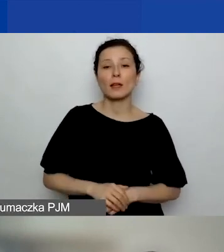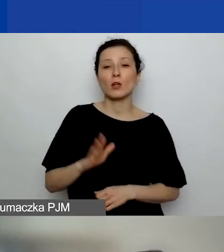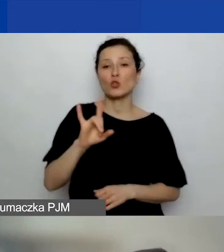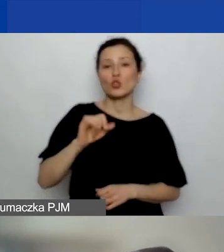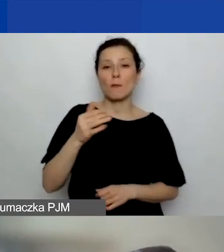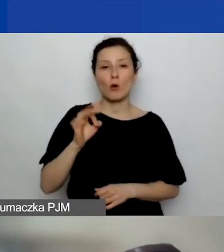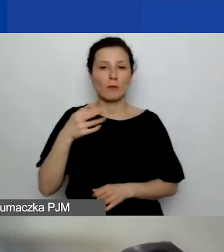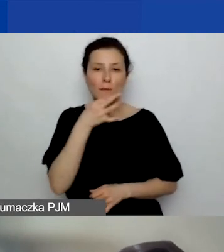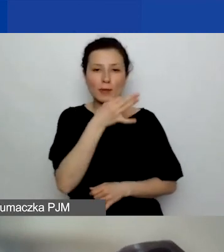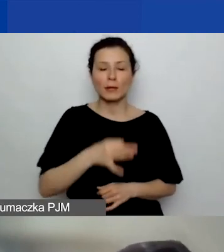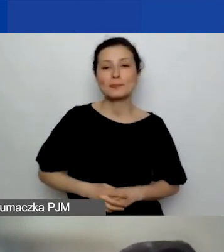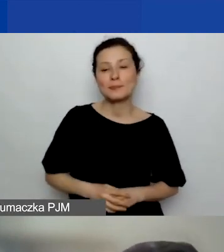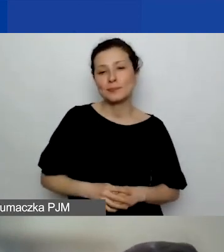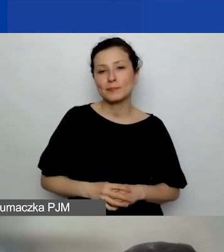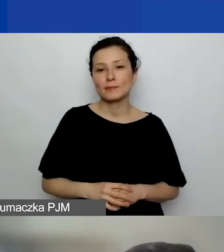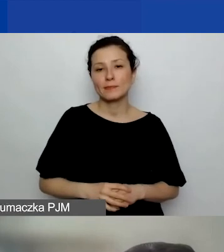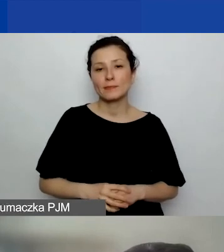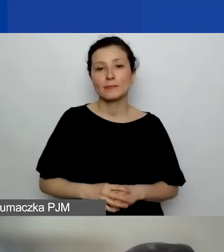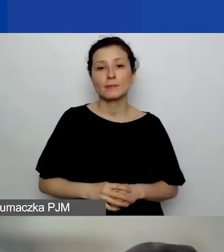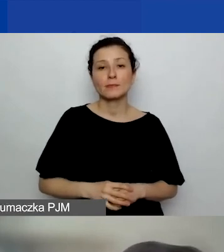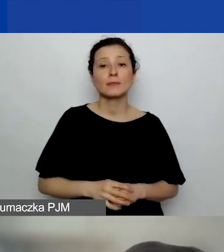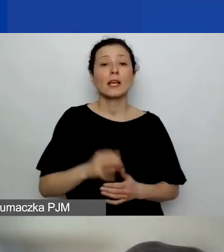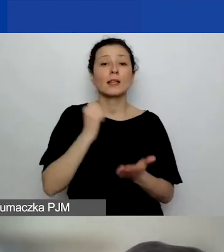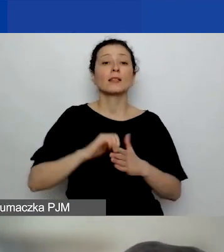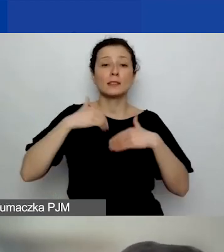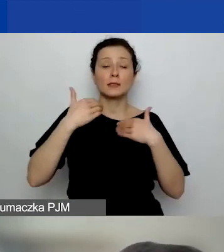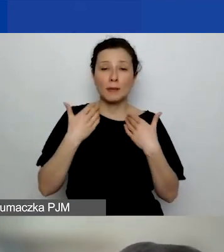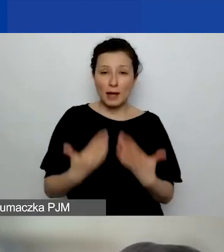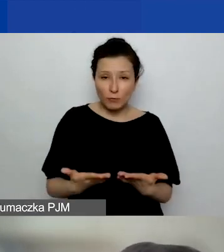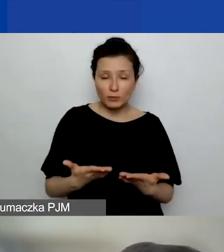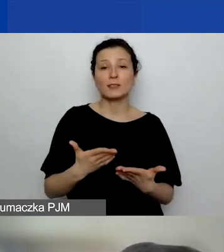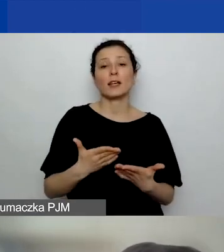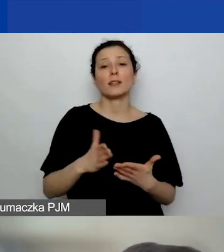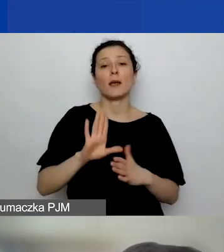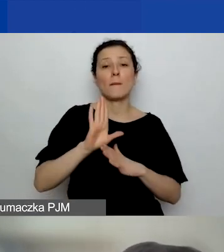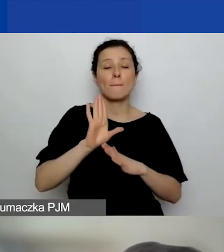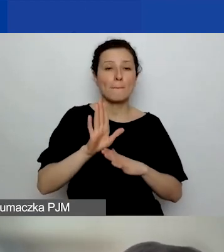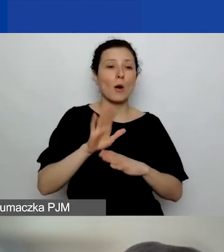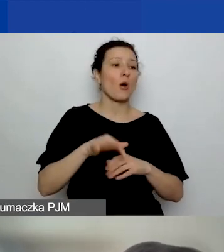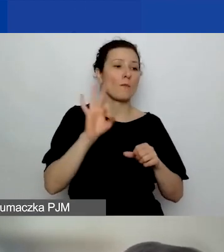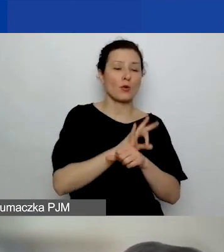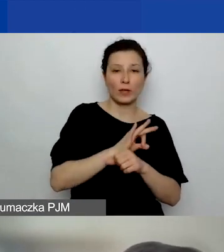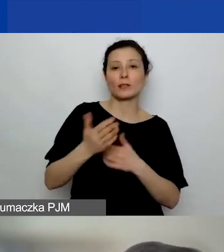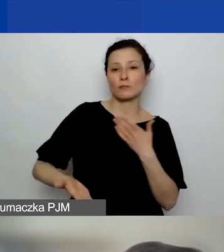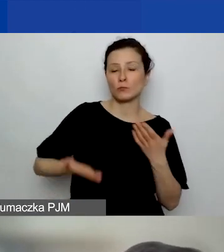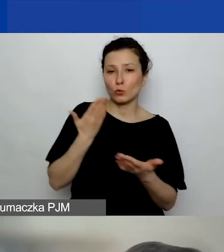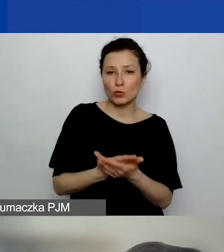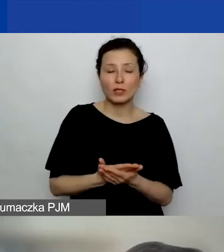Jeśli po złożeniu sprawozdania z realizacji projektu organizacja nie dostaje dodatkowych dokumentów potwierdzających,